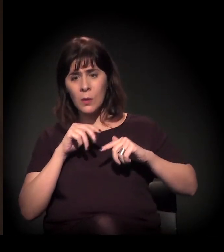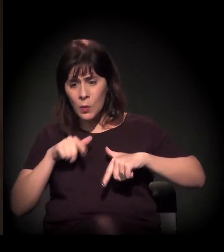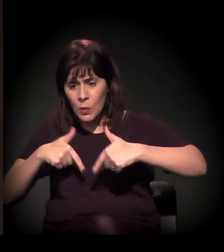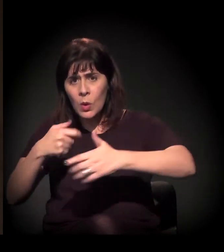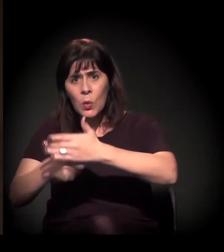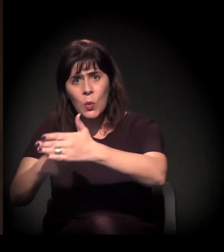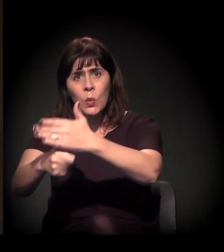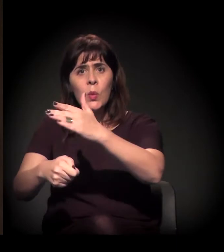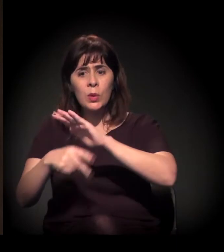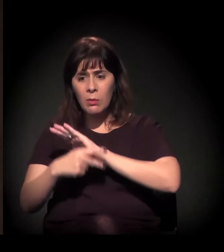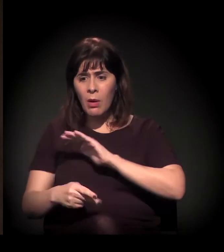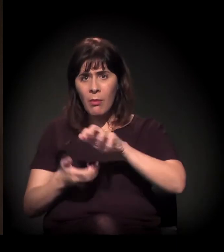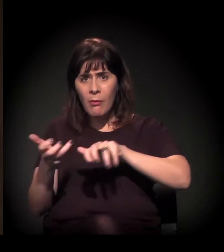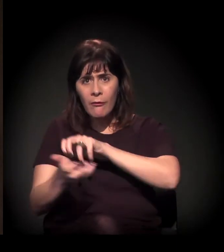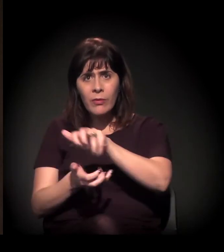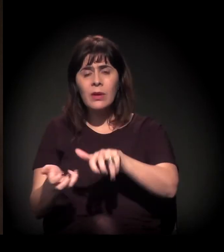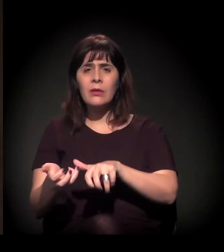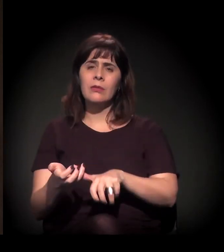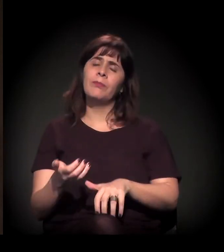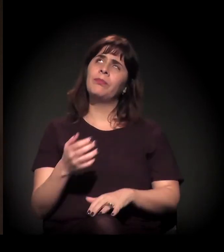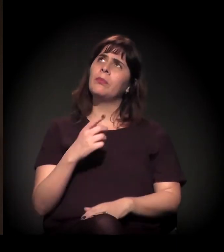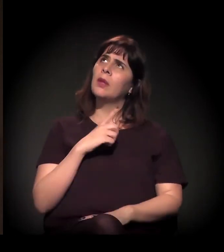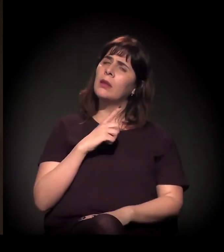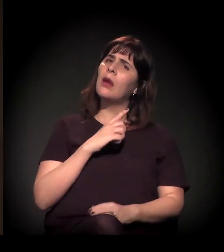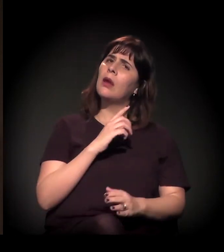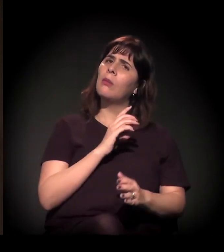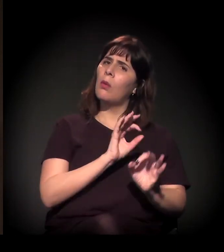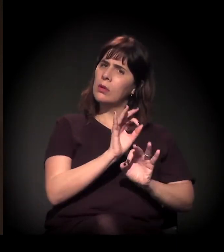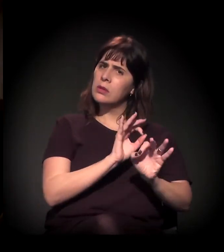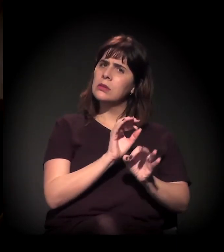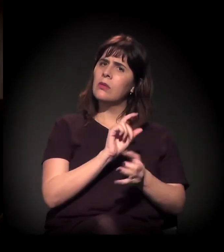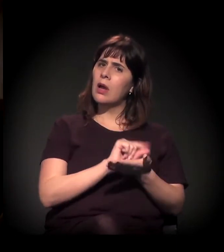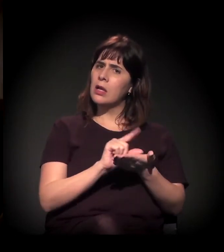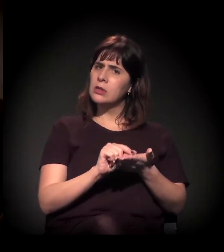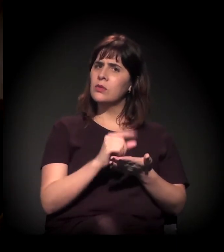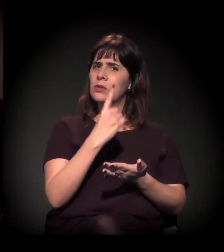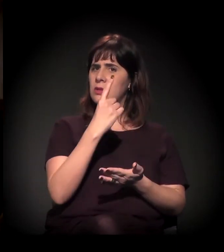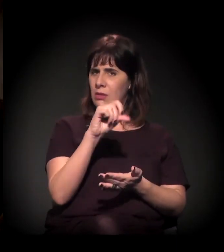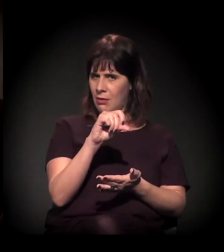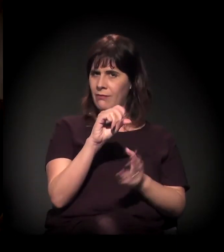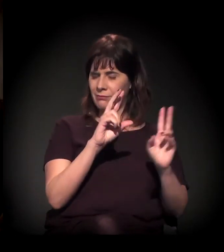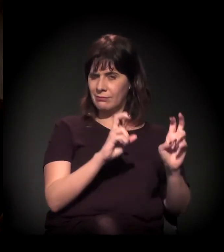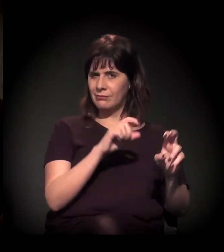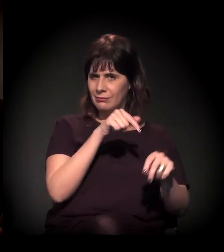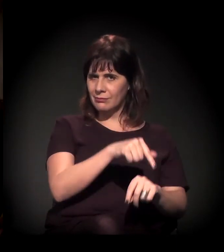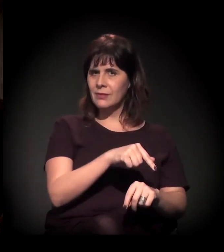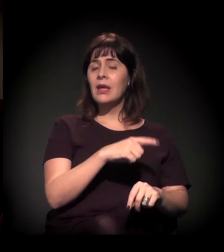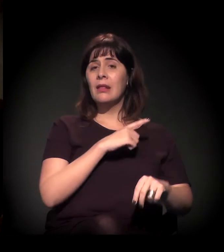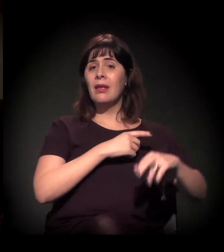Tem uma organização chamada Artigo 19 que está trazendo um relatório extremamente importante